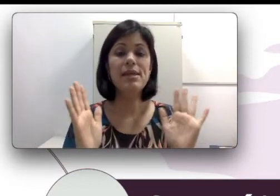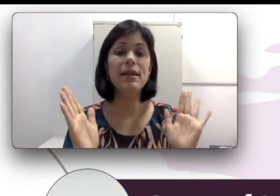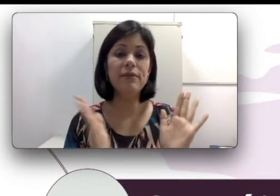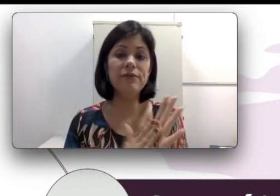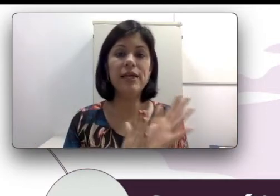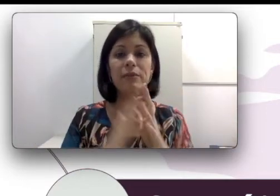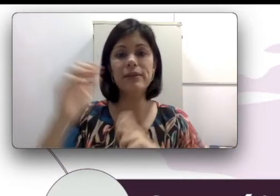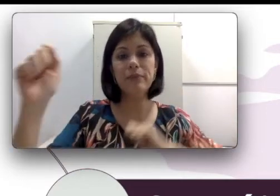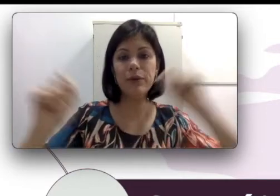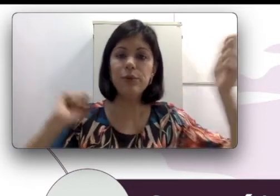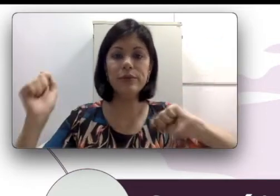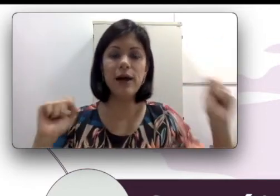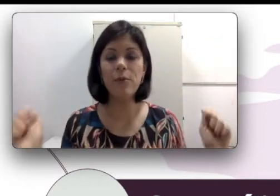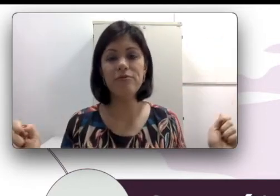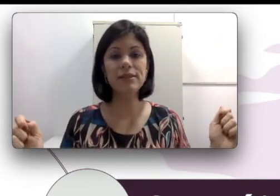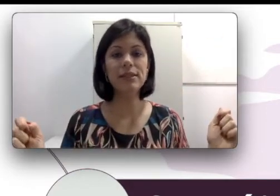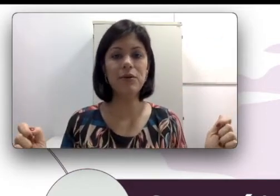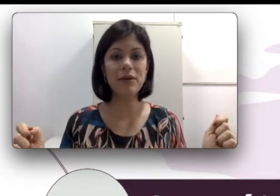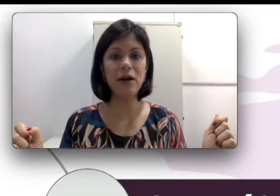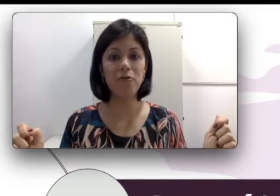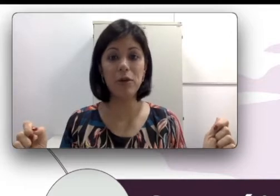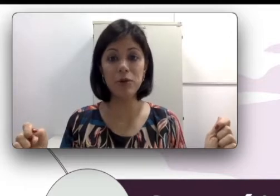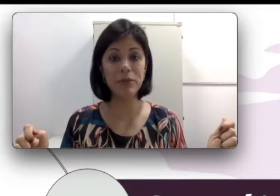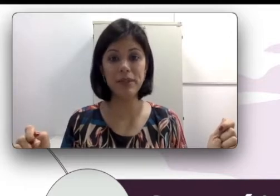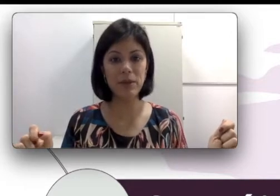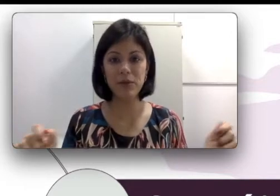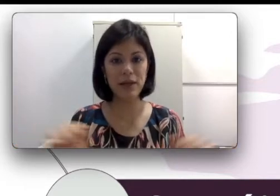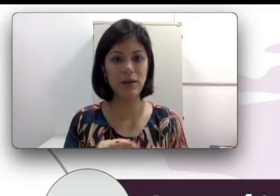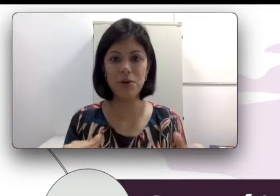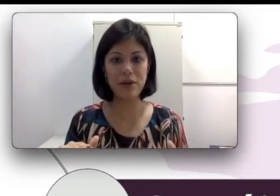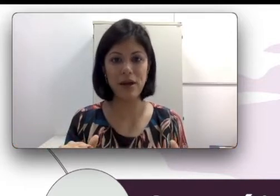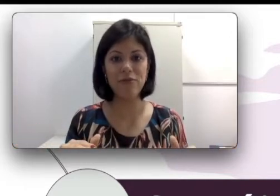e fizeram bagulho para ver se ele acordava e quando perceberam que ele não acordava